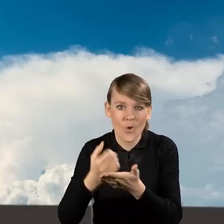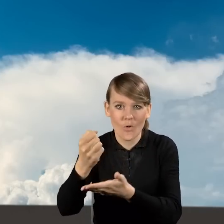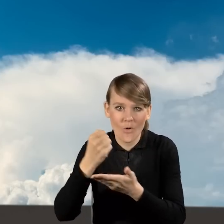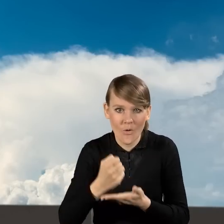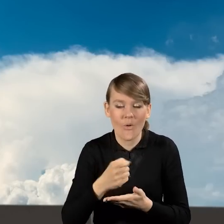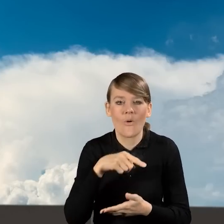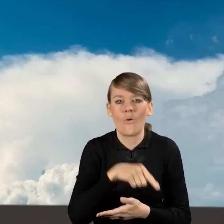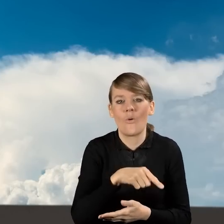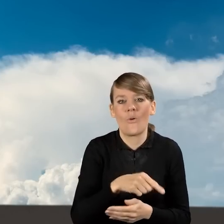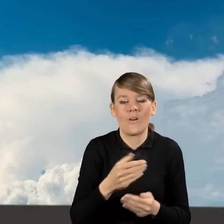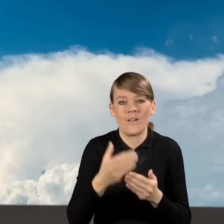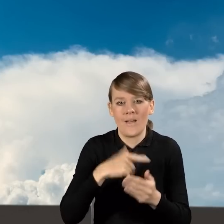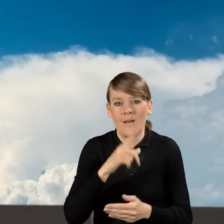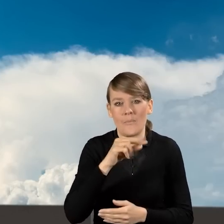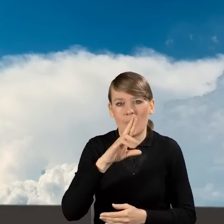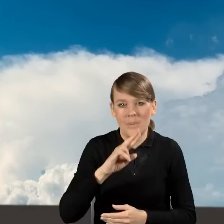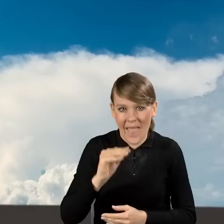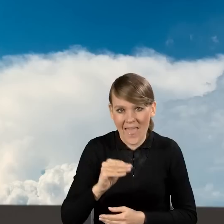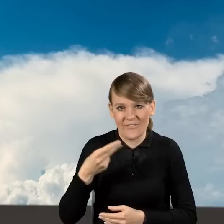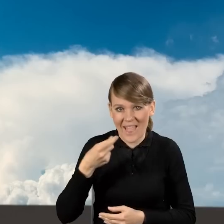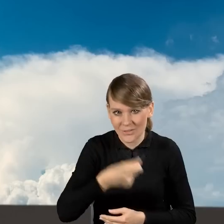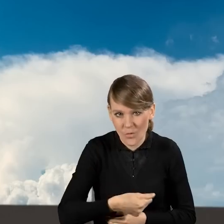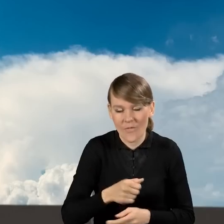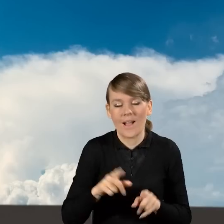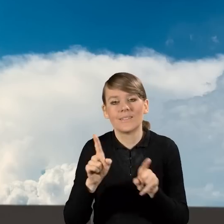z prefinansowaniem, jak wypełniać wnioski o płatność,